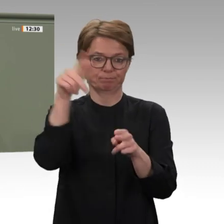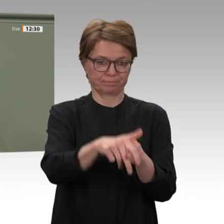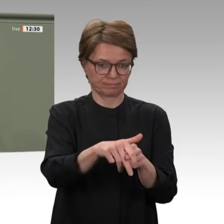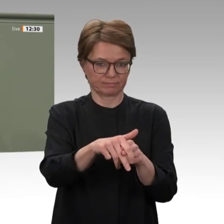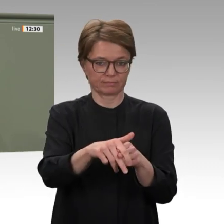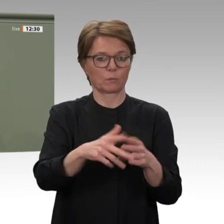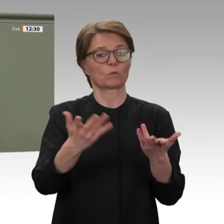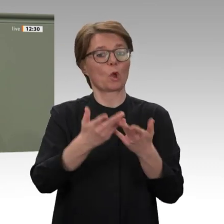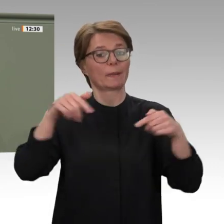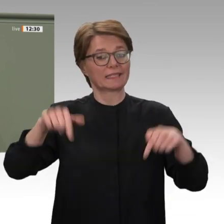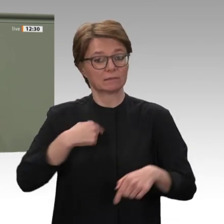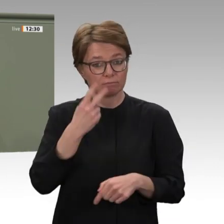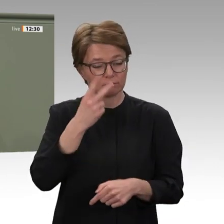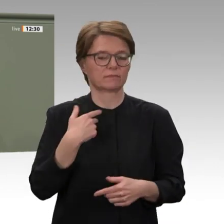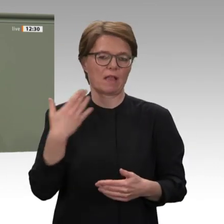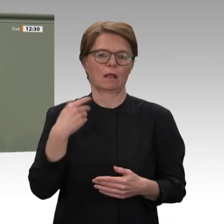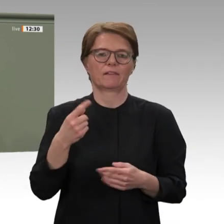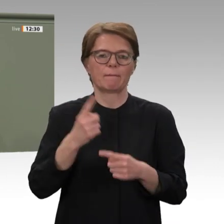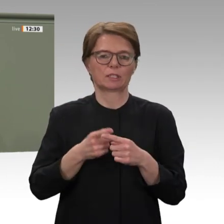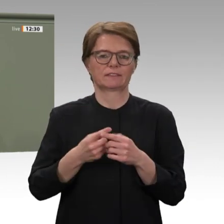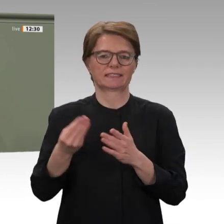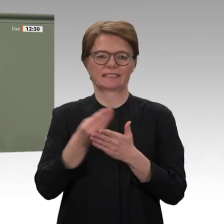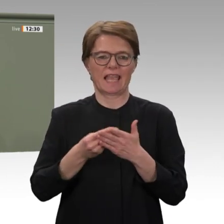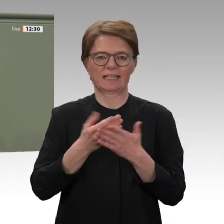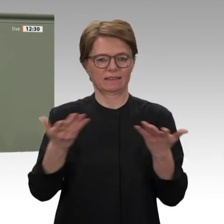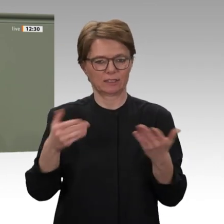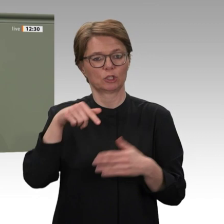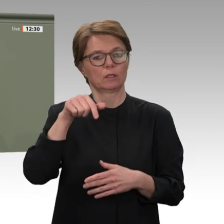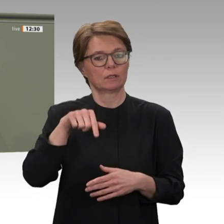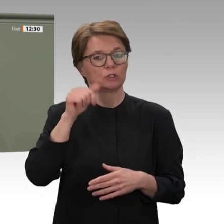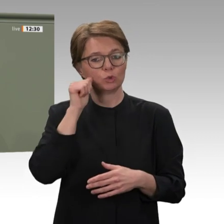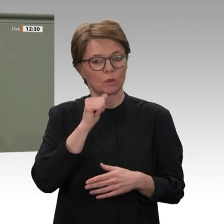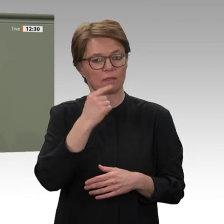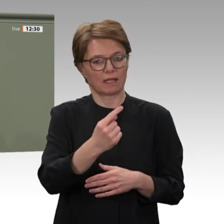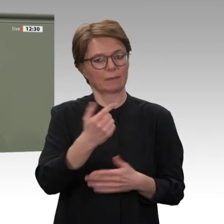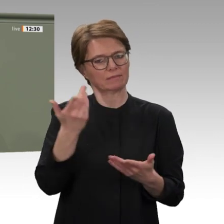die Beziehungen Deutschlands zum Sudan nach drei Jahrzehnten wieder aufzunehmen. Dass